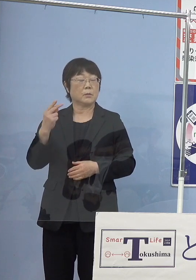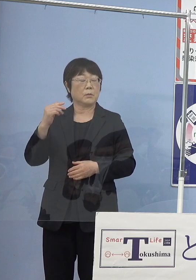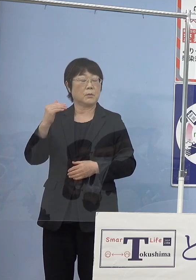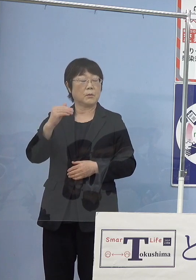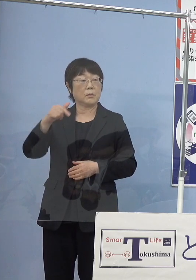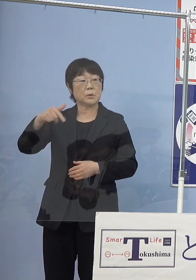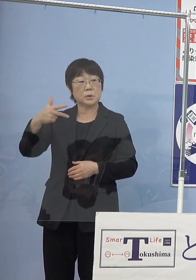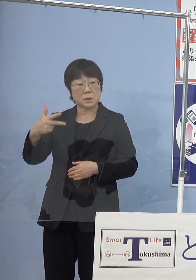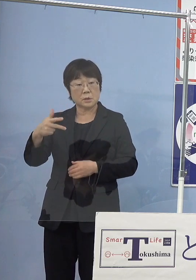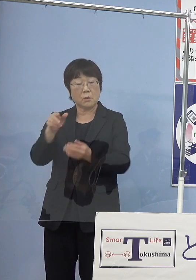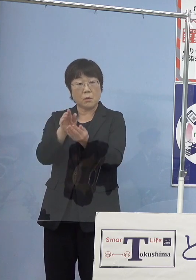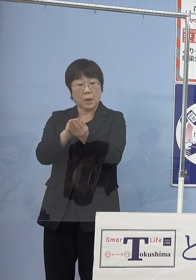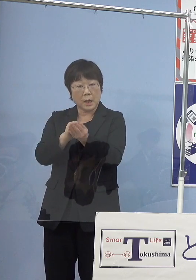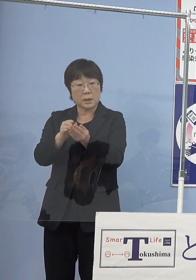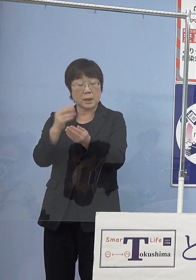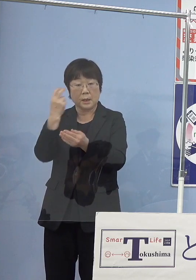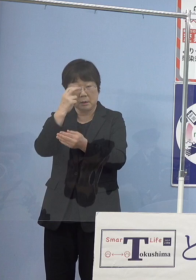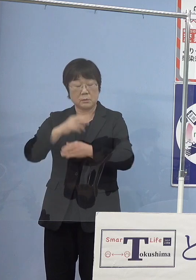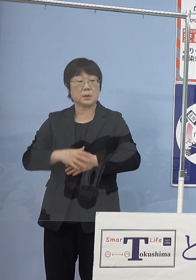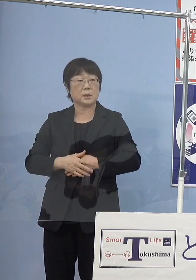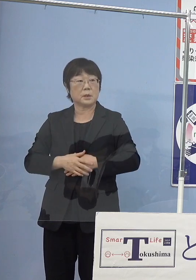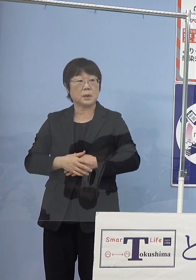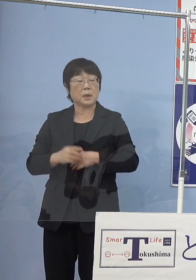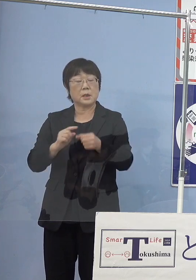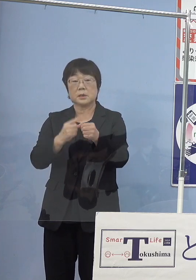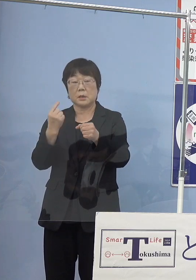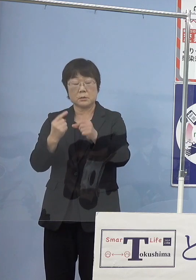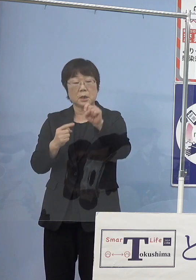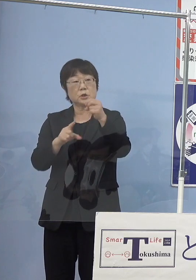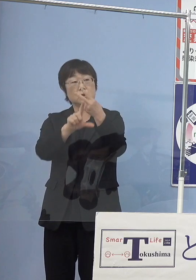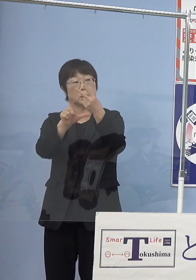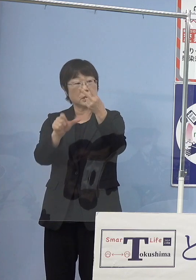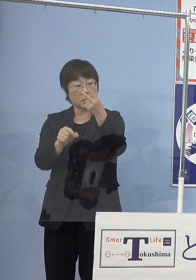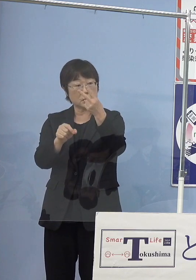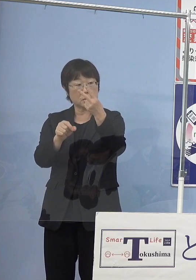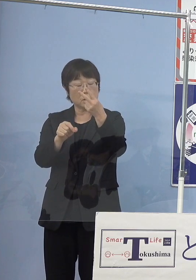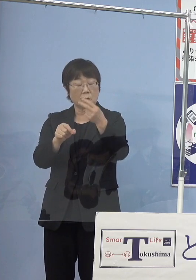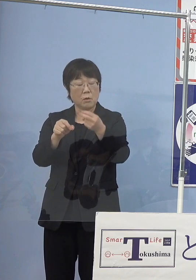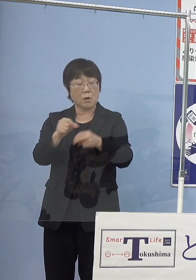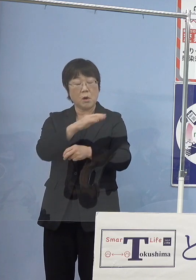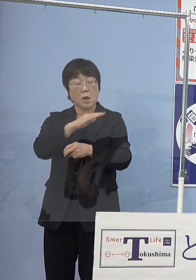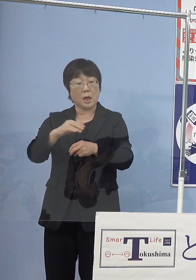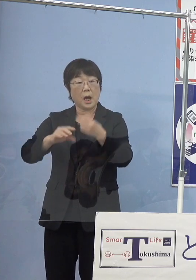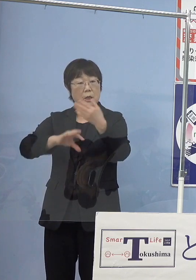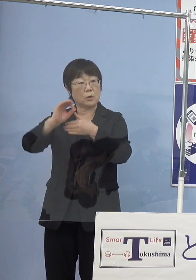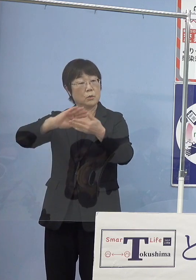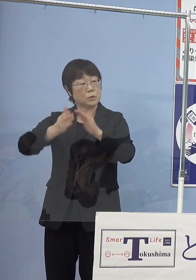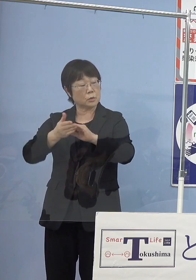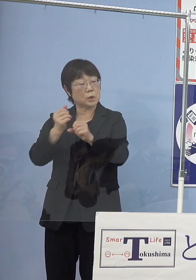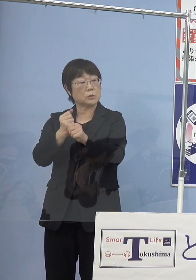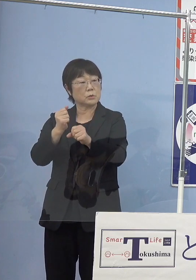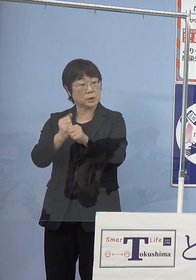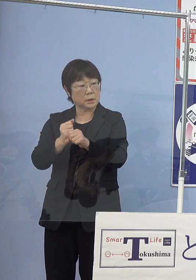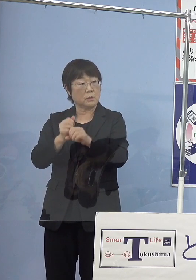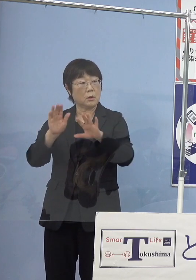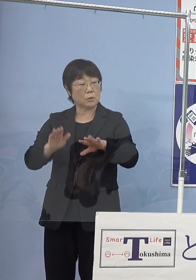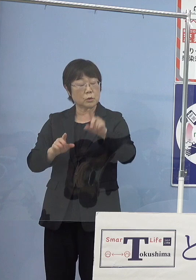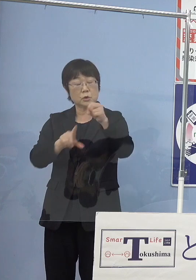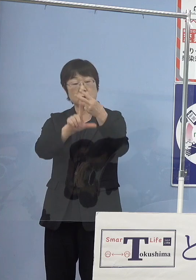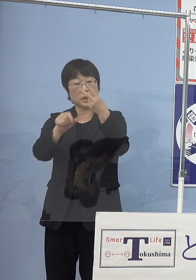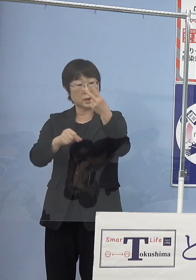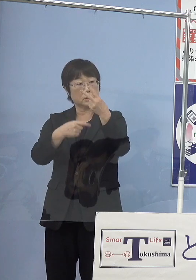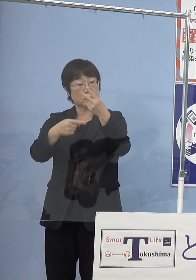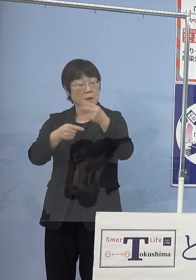去年の10月から海陽町の施設で育てていたものを 今度の11月18日に放流されるということでしょうか